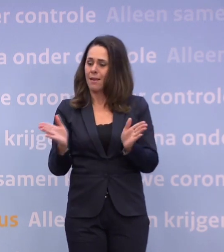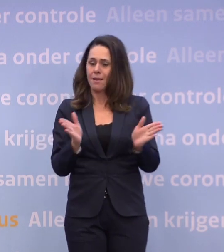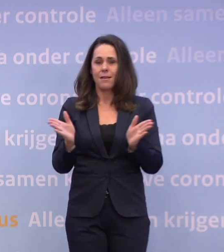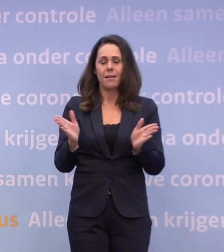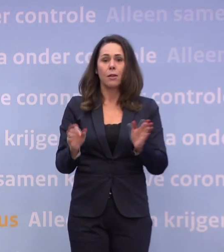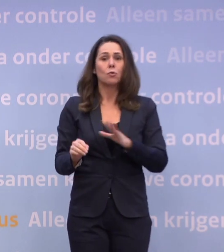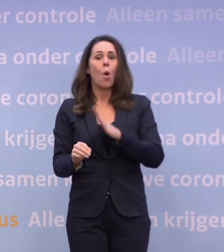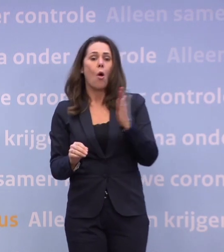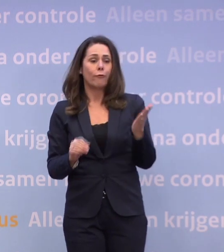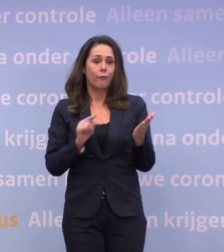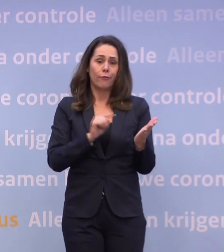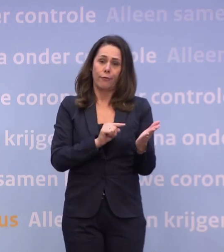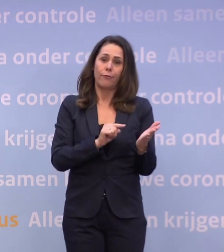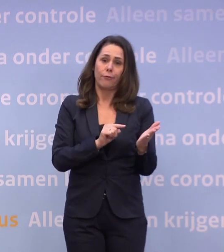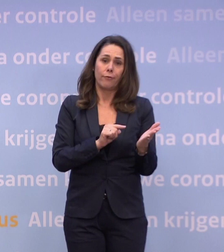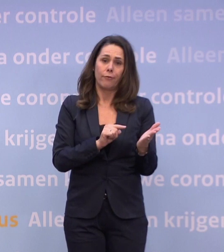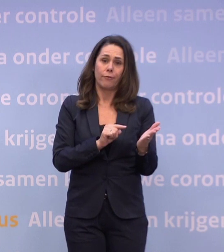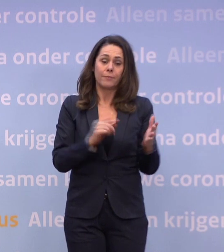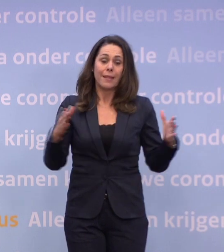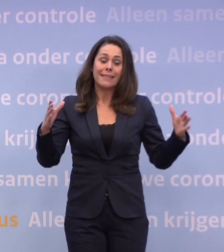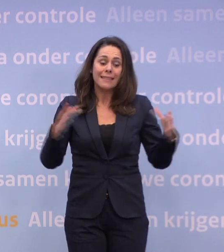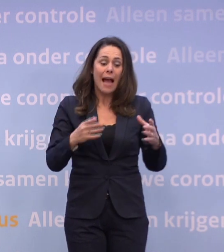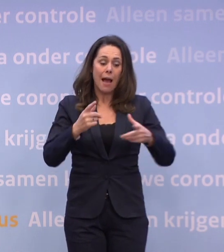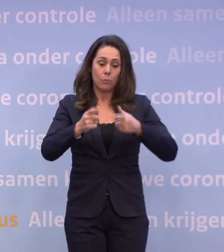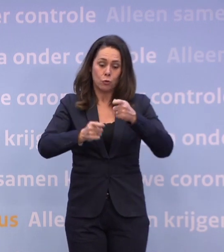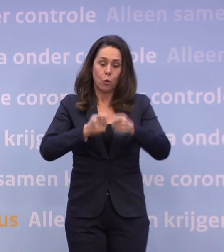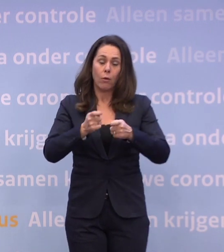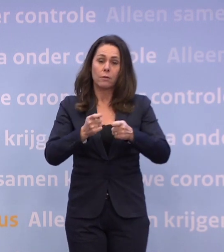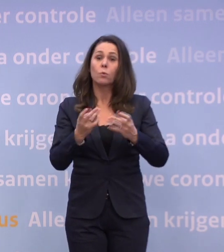Of: we zorgen er samen voor, door ons gedrag...